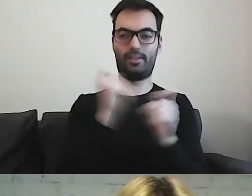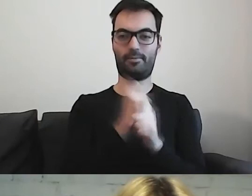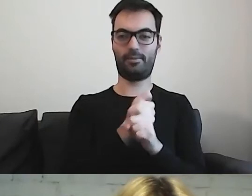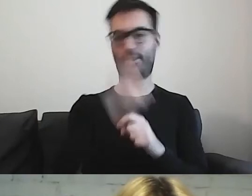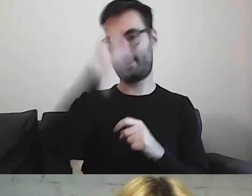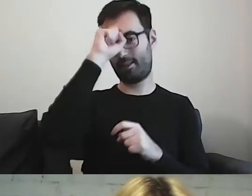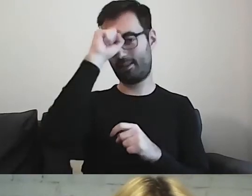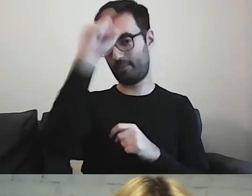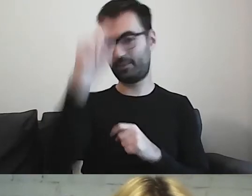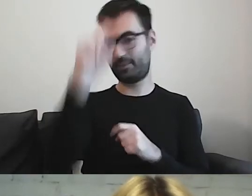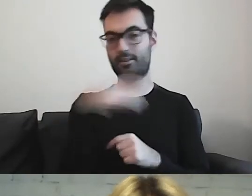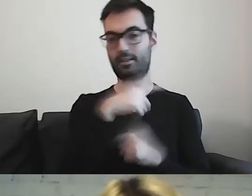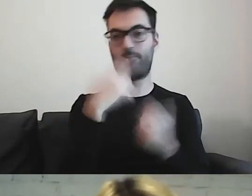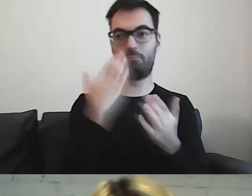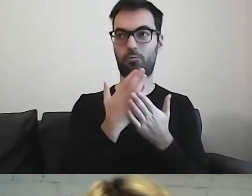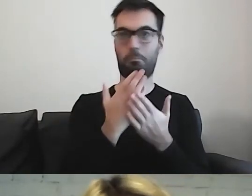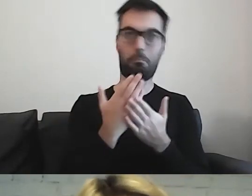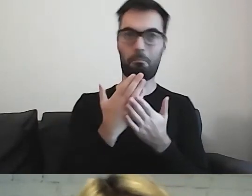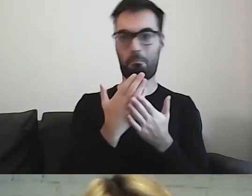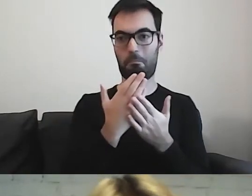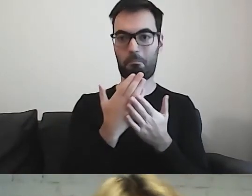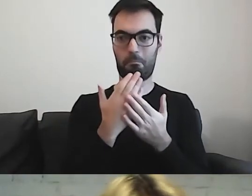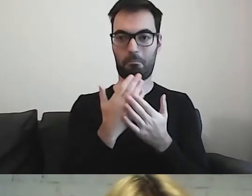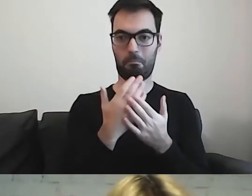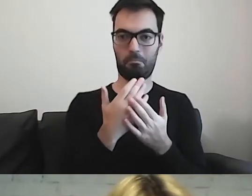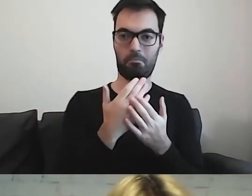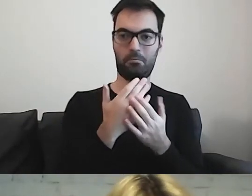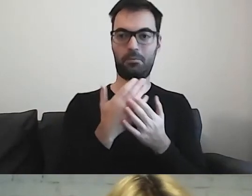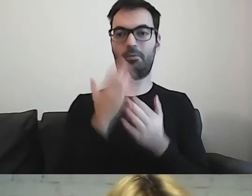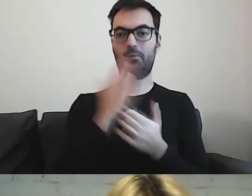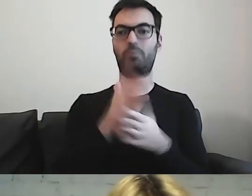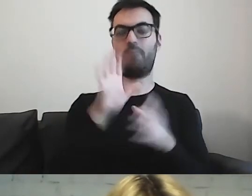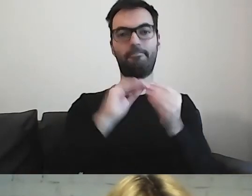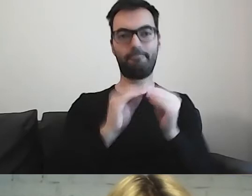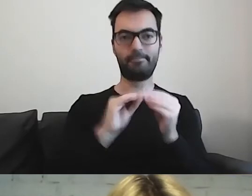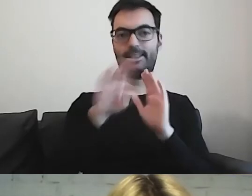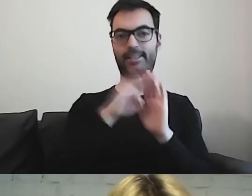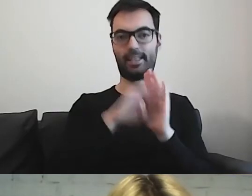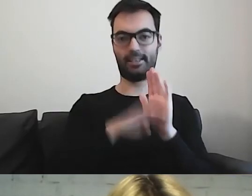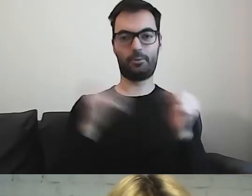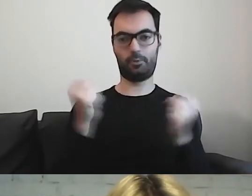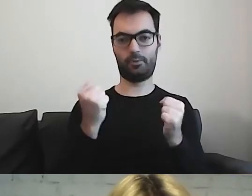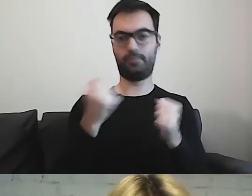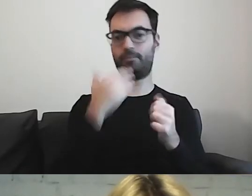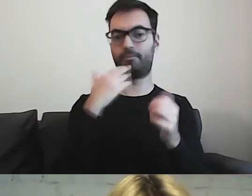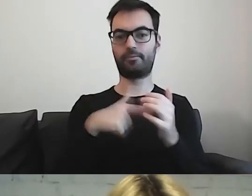Tam zostały wypracowane zasady, w których to jest naturalne.